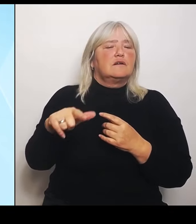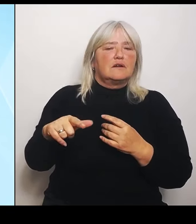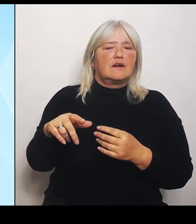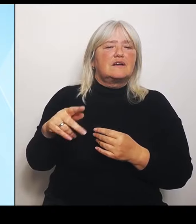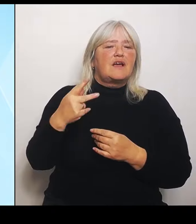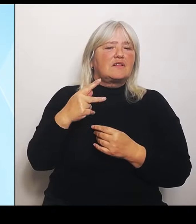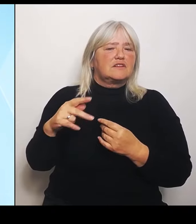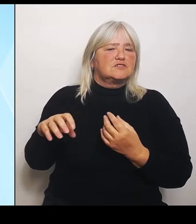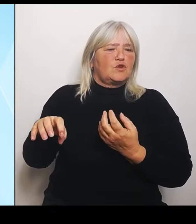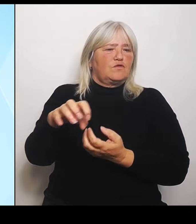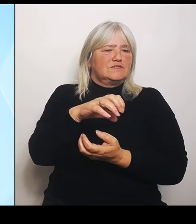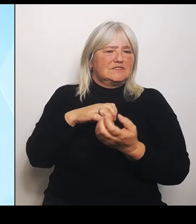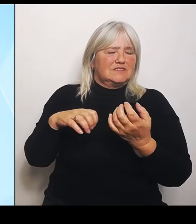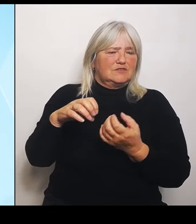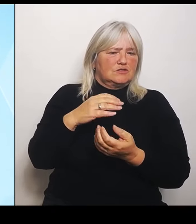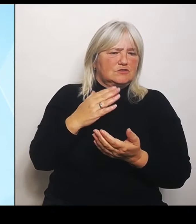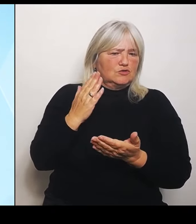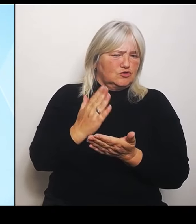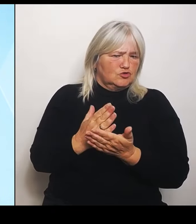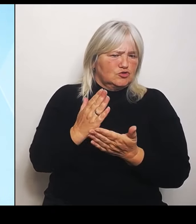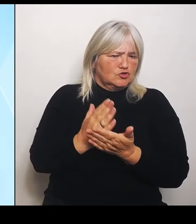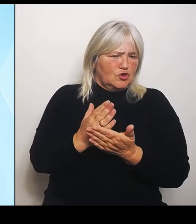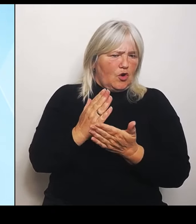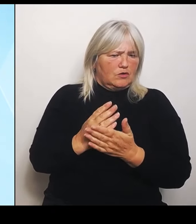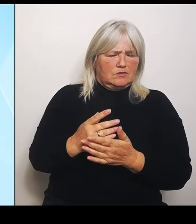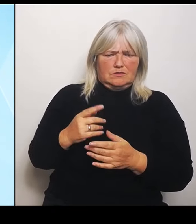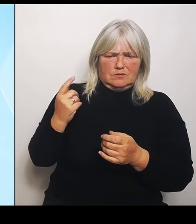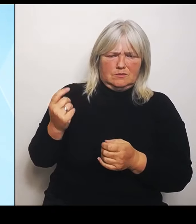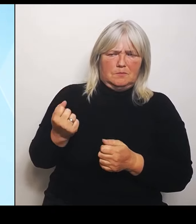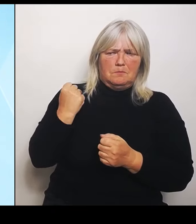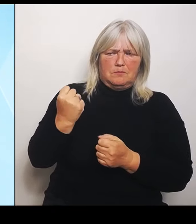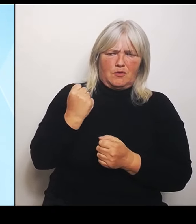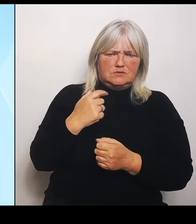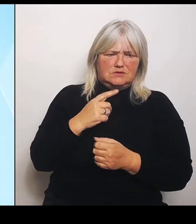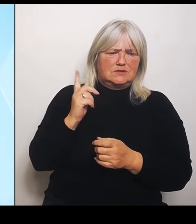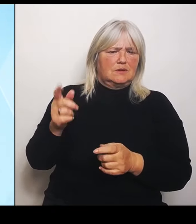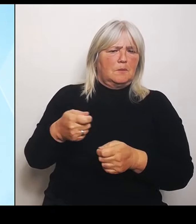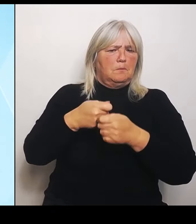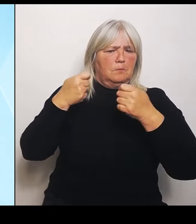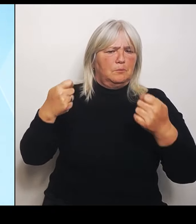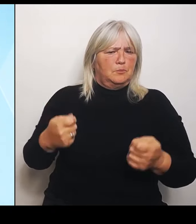des Bundes. Ich kann da nur noch einmal appellieren, vor allem an diejenigen, die hier die großen Reden